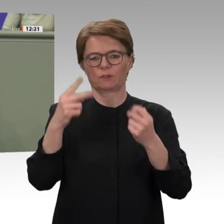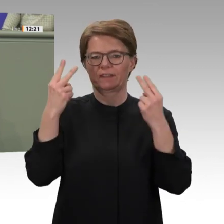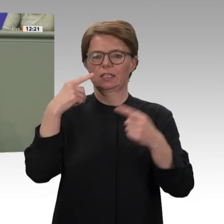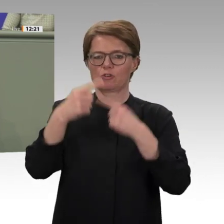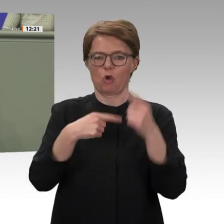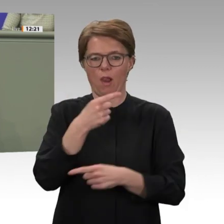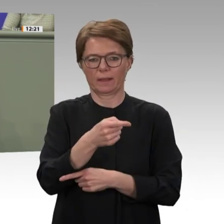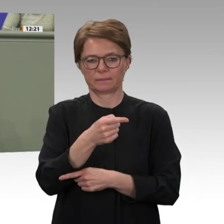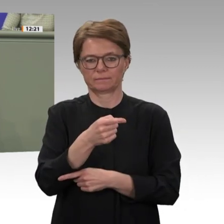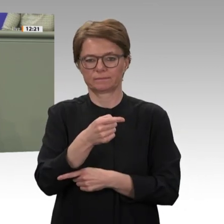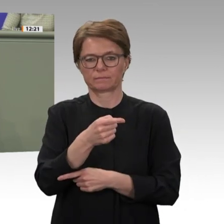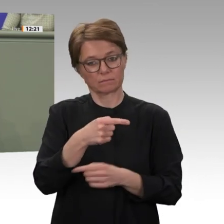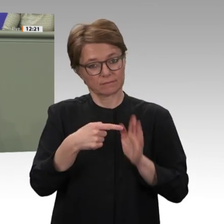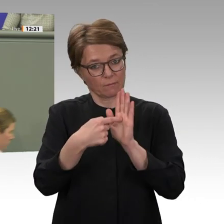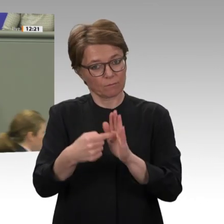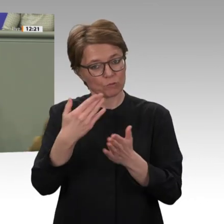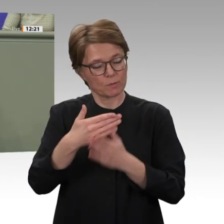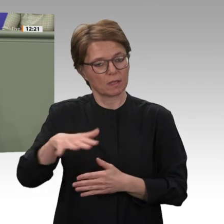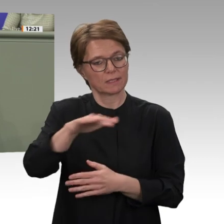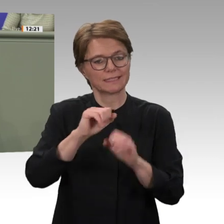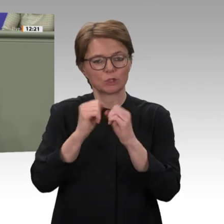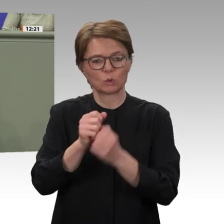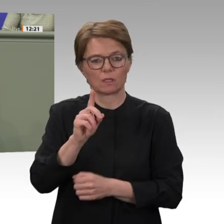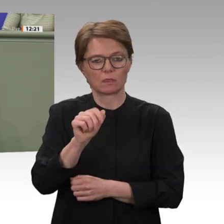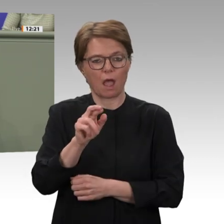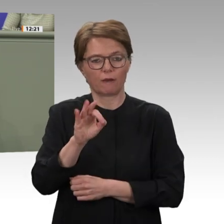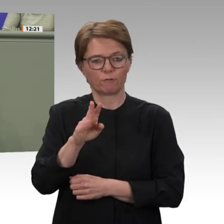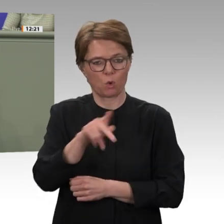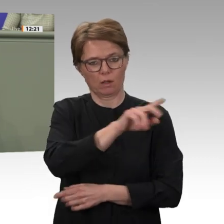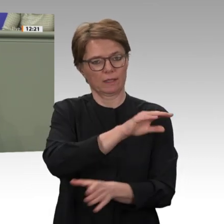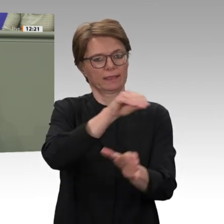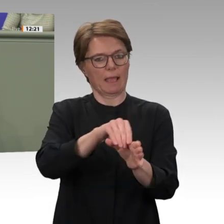Wandel. Der Militärputsch und die Festnahme des Langzeitmachthabers al-Baschir im April